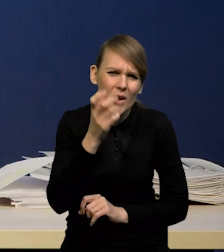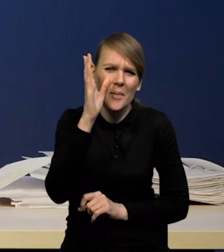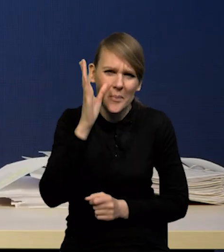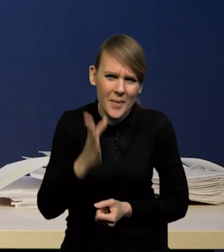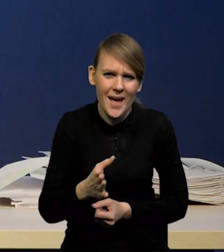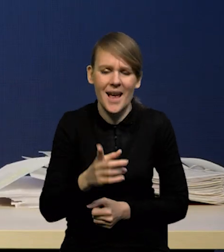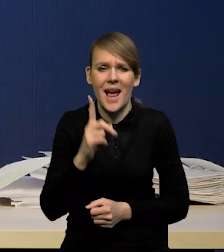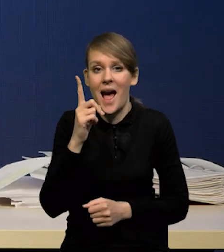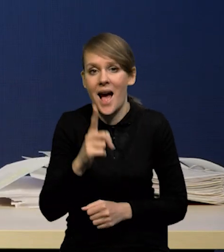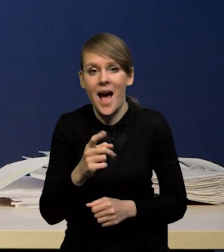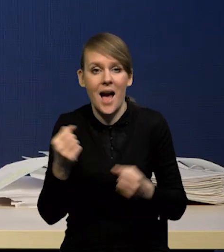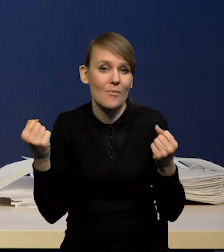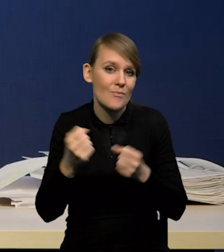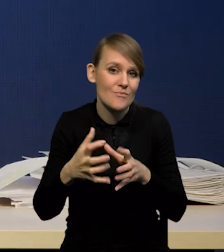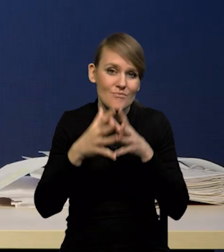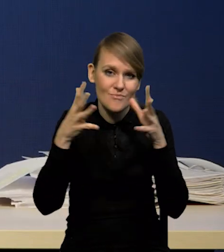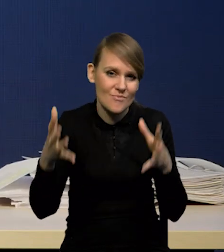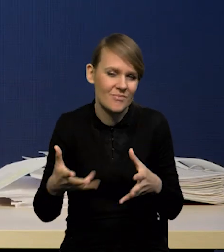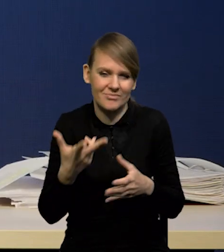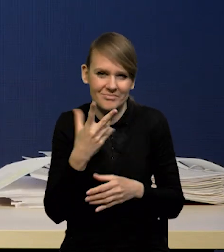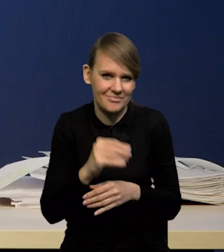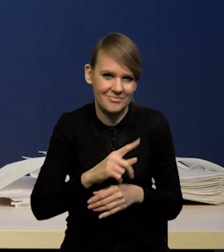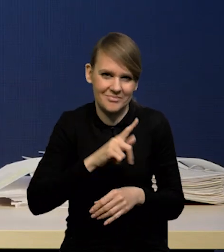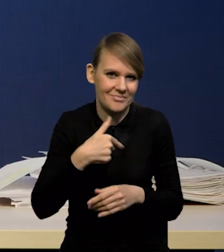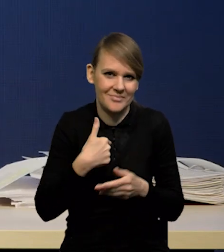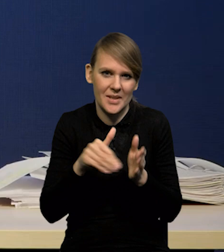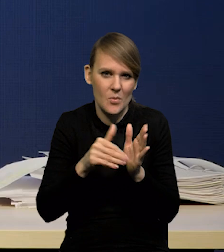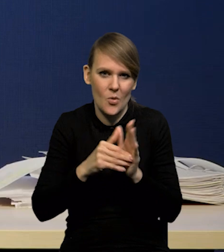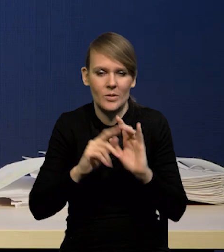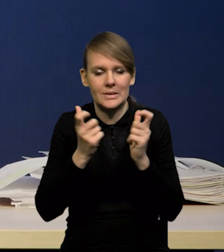który spowodowałby, że musimy istotnie zrewidować myślenie